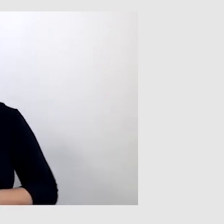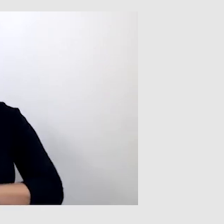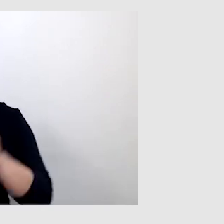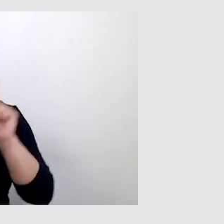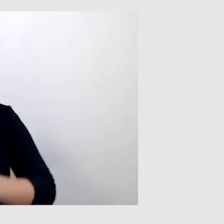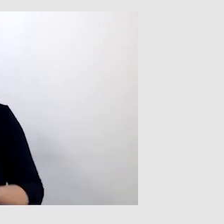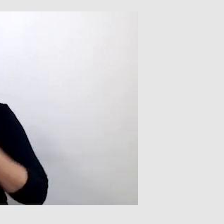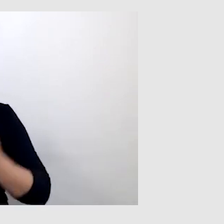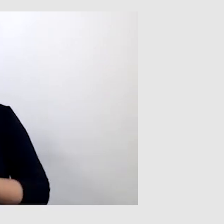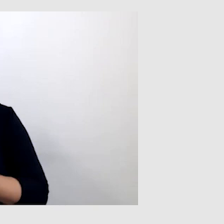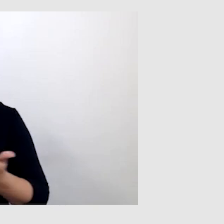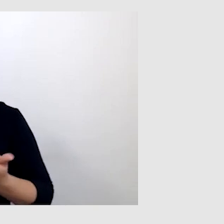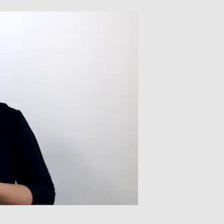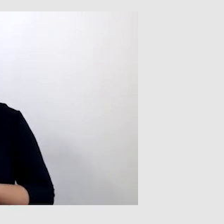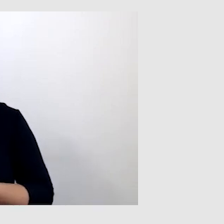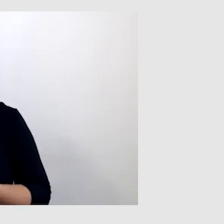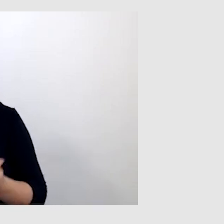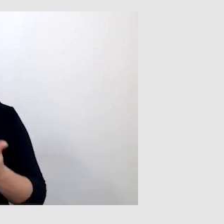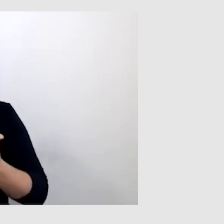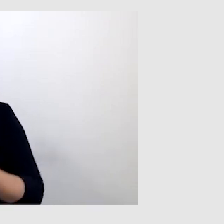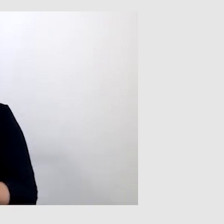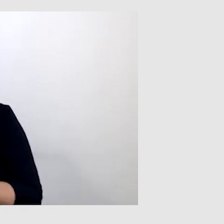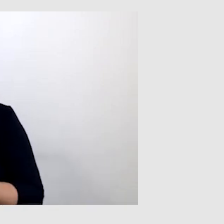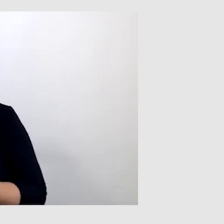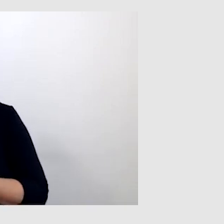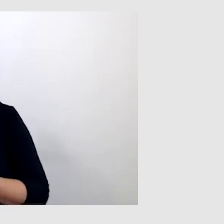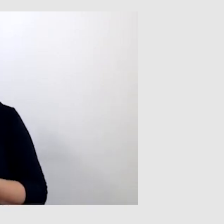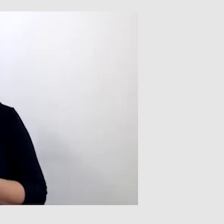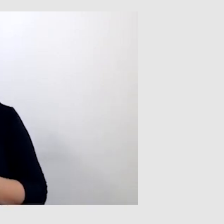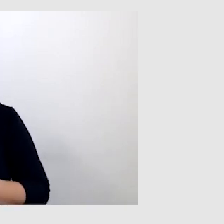że programy nie przetłumaczą poszczególnych wyrazów, słów